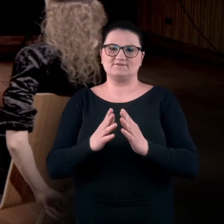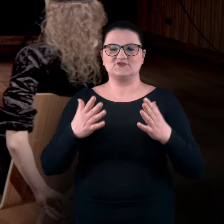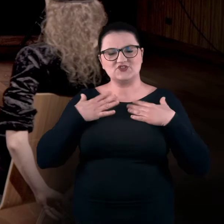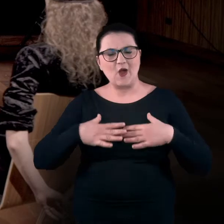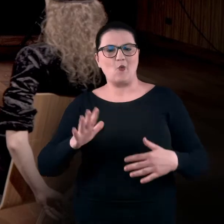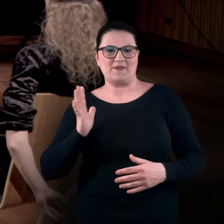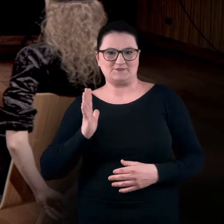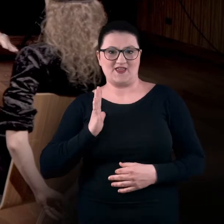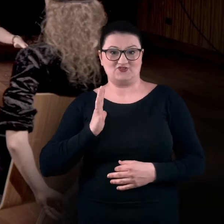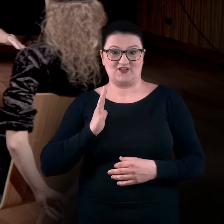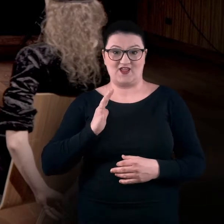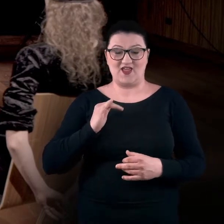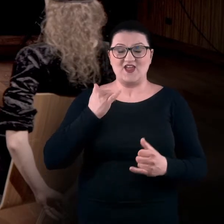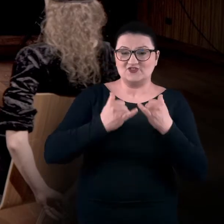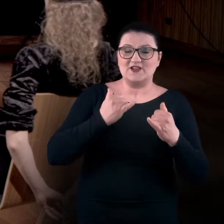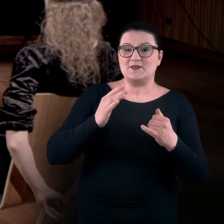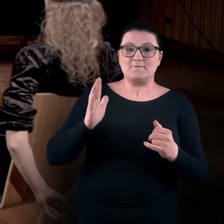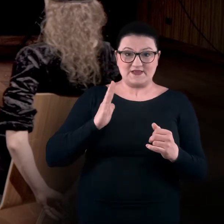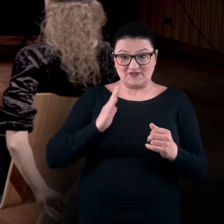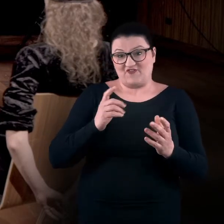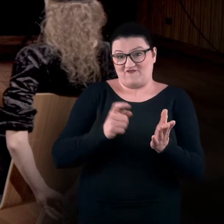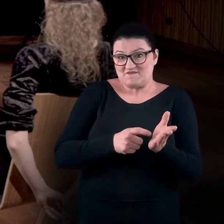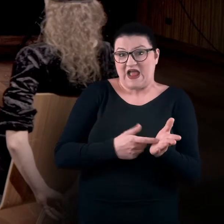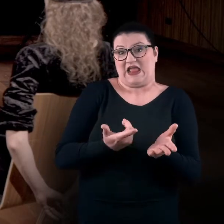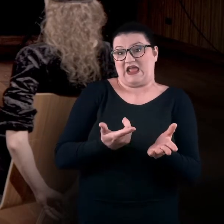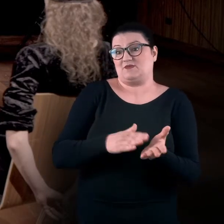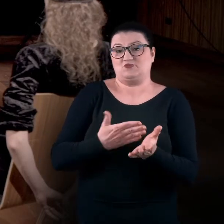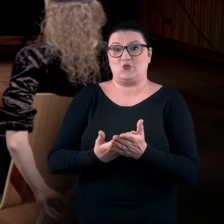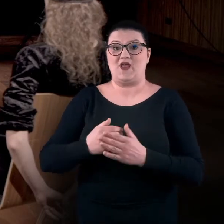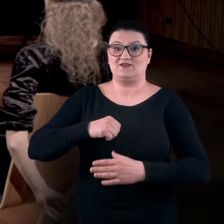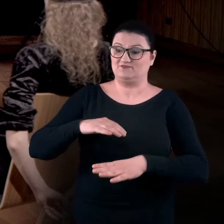Jeżeli bezpieczeństwo wymaga, abyście mieli pod ręką pulpit